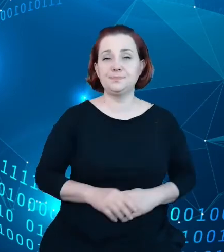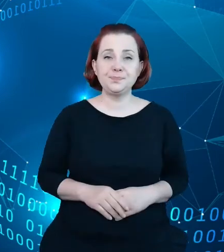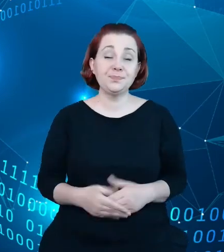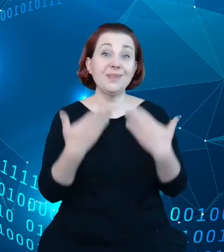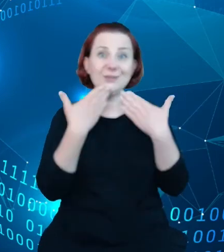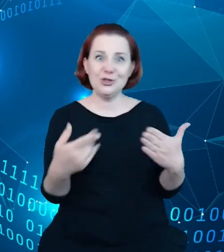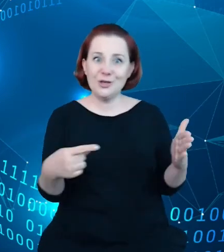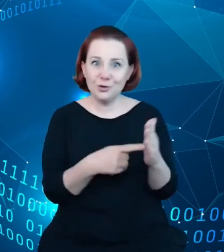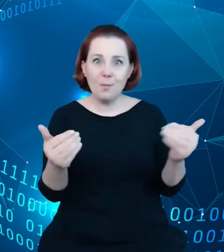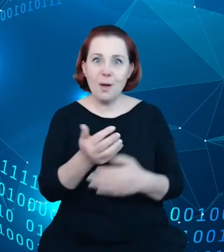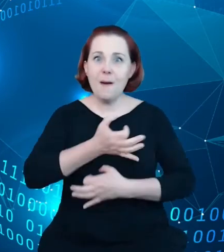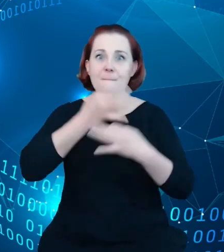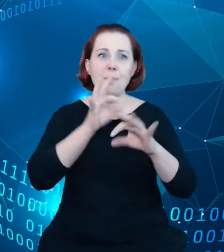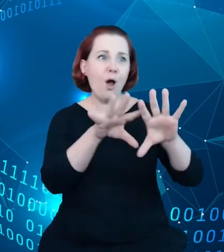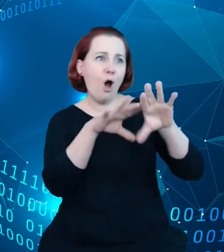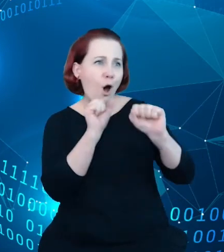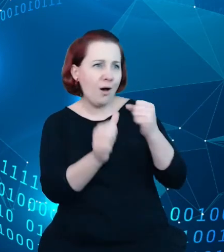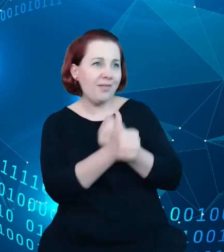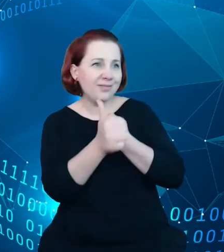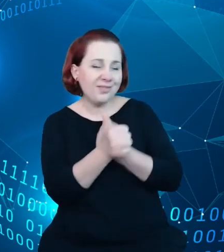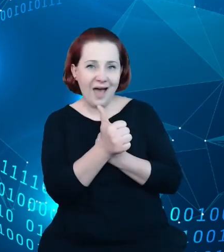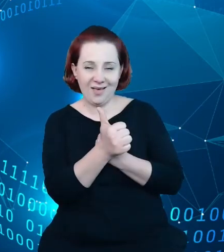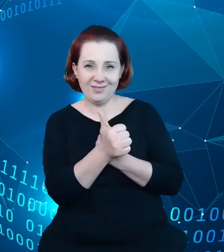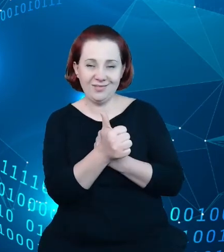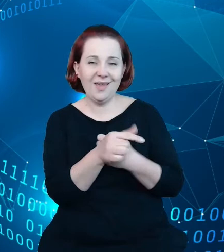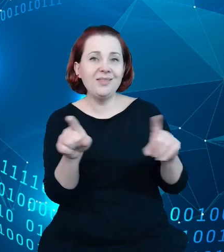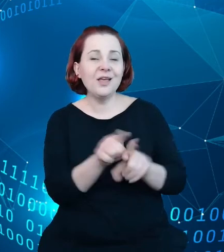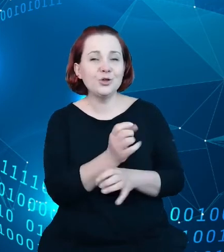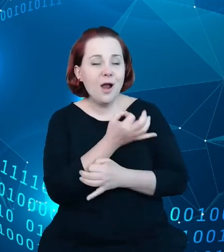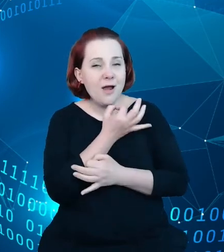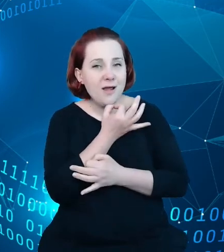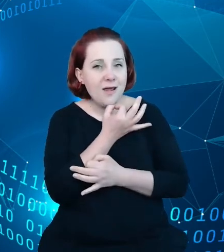tych danych oraz poprawić przez to ściągalność samych zbiorów danych,